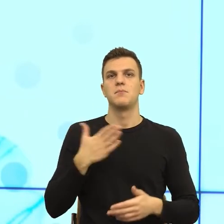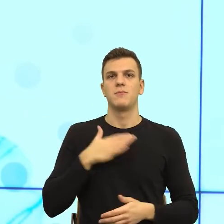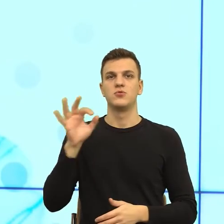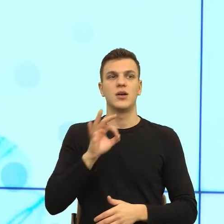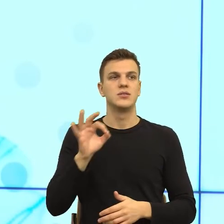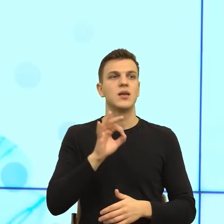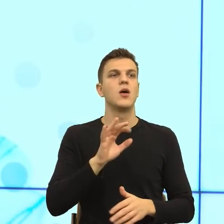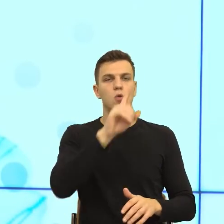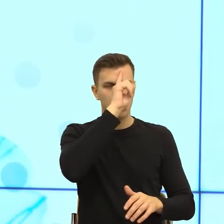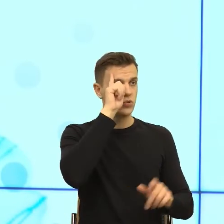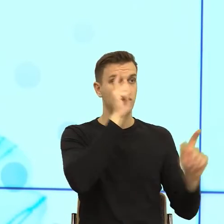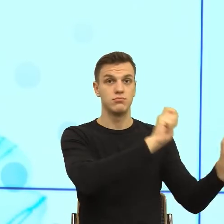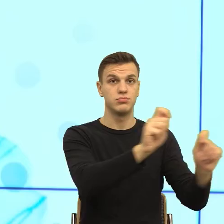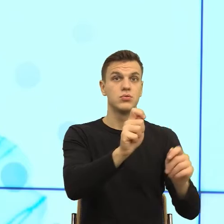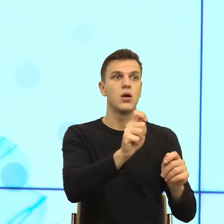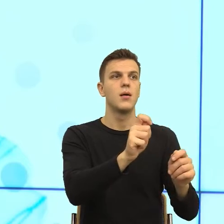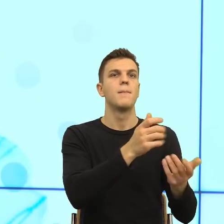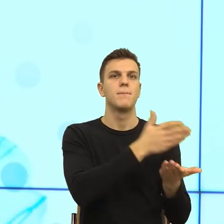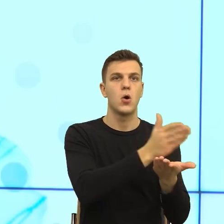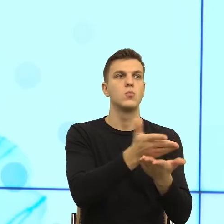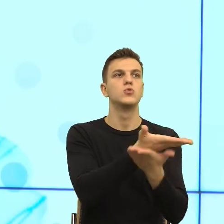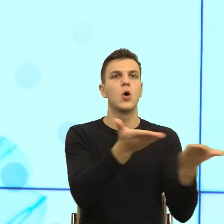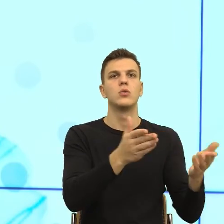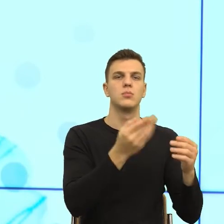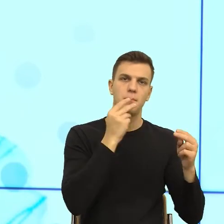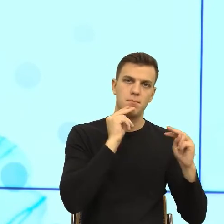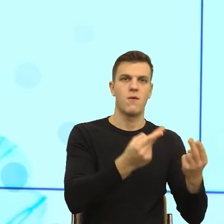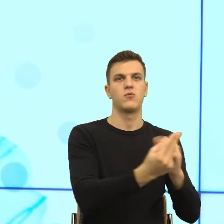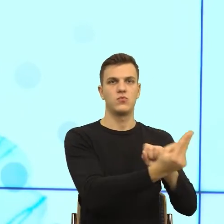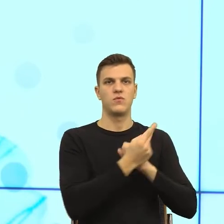tam to załatwisz, nie tam ci pomogą. I teraz jak to zrobić językiem?